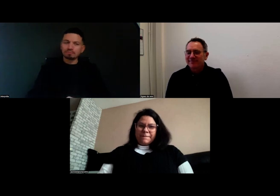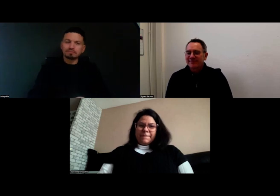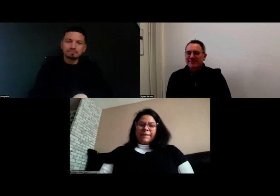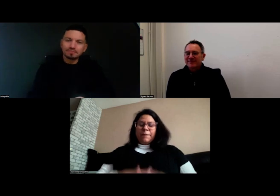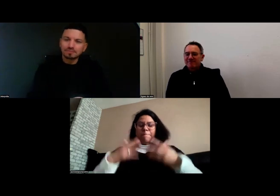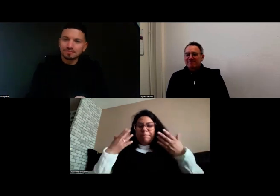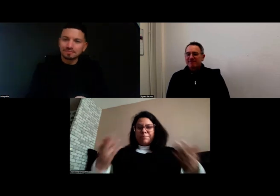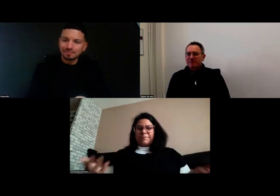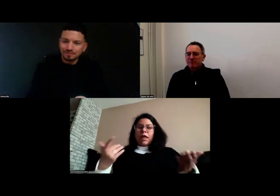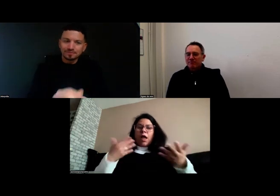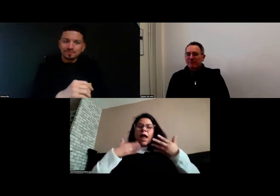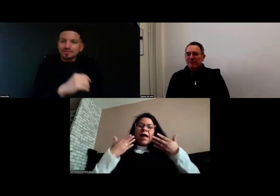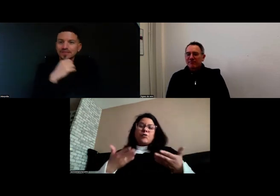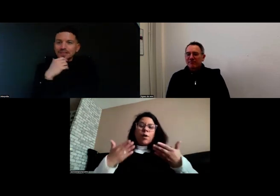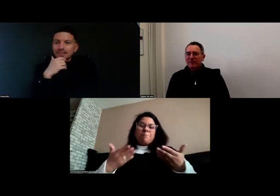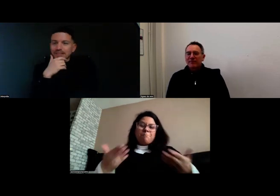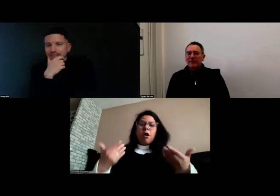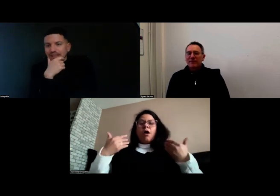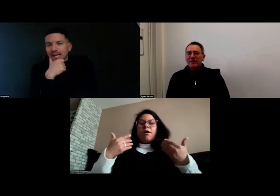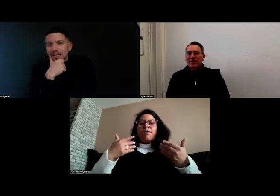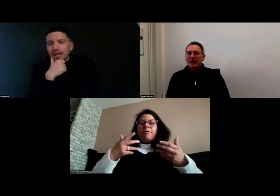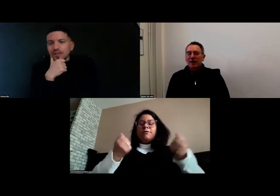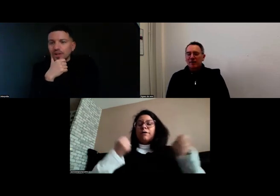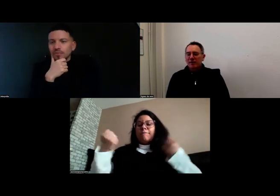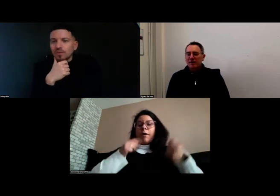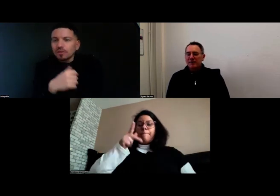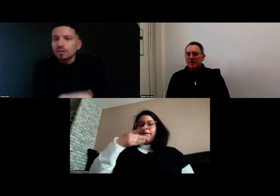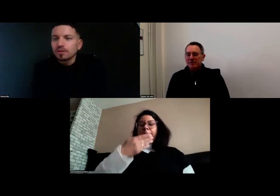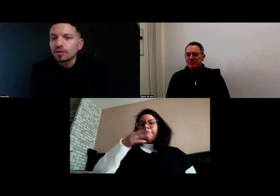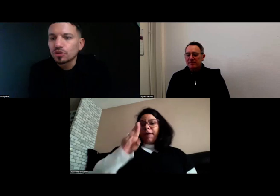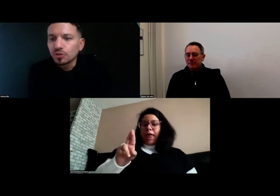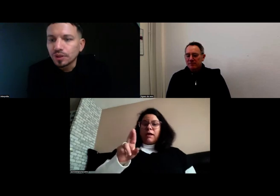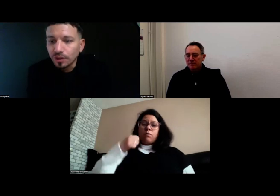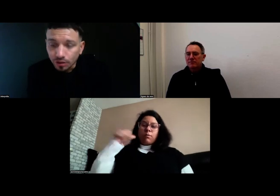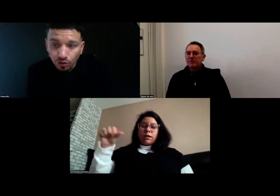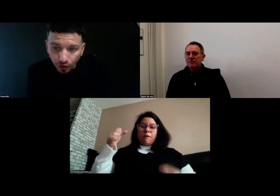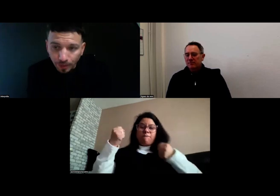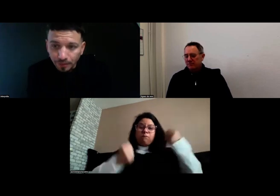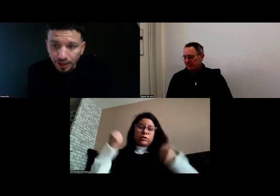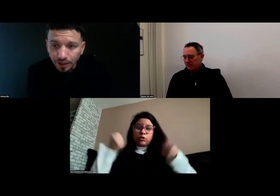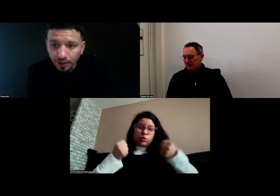Alors actuellement je suis chauffeure PMR,